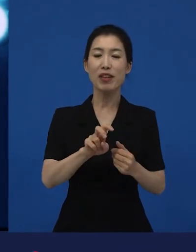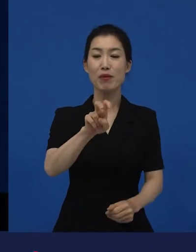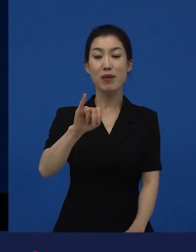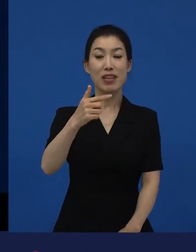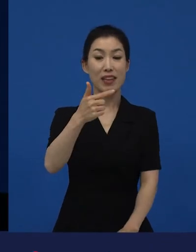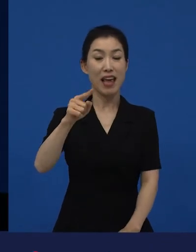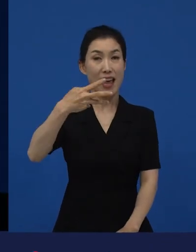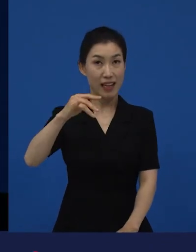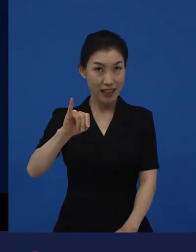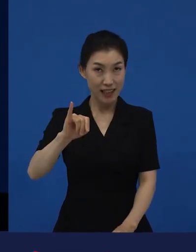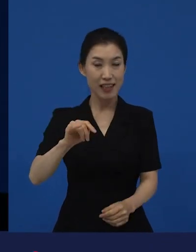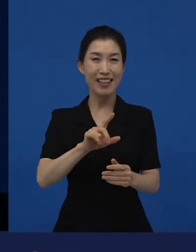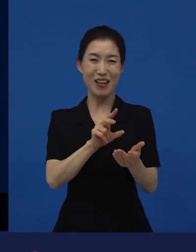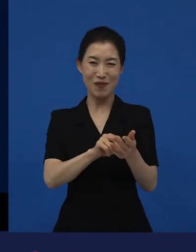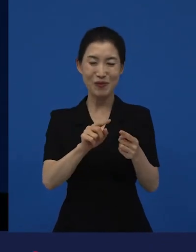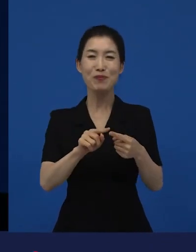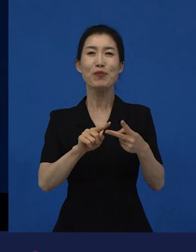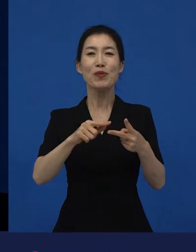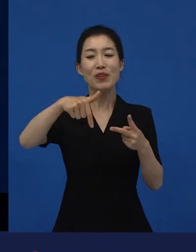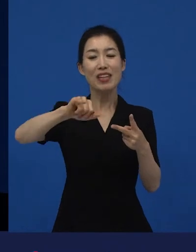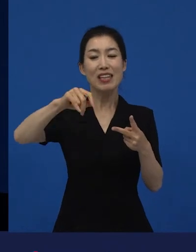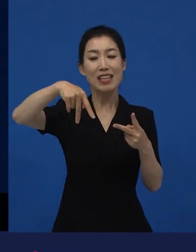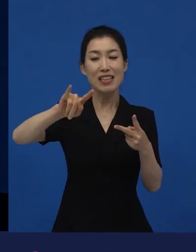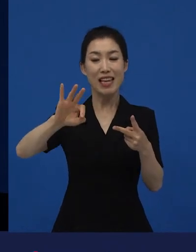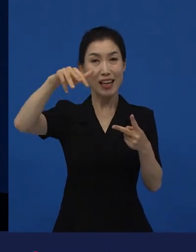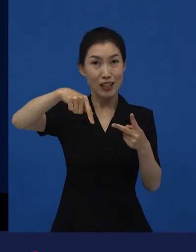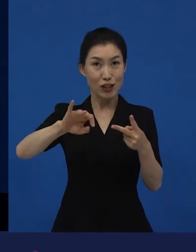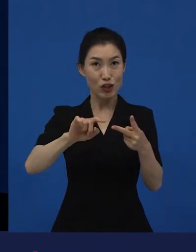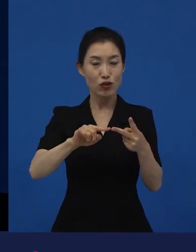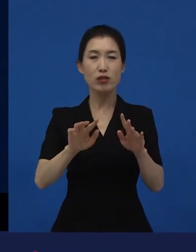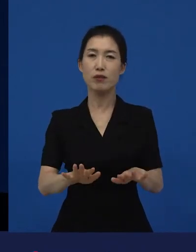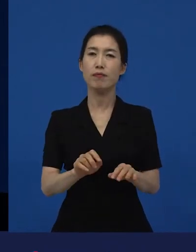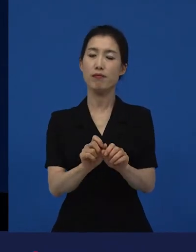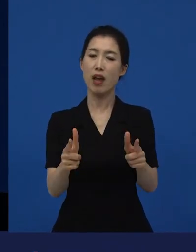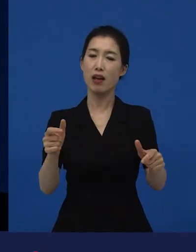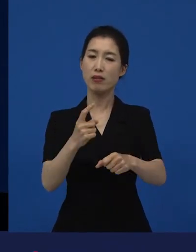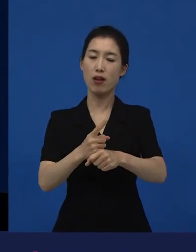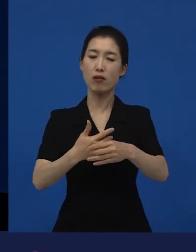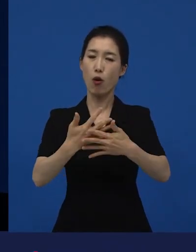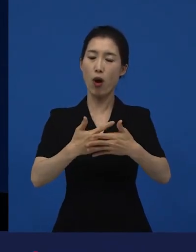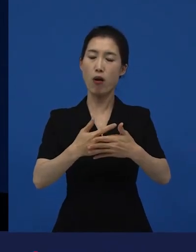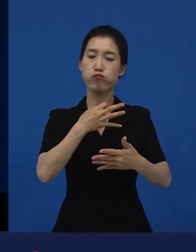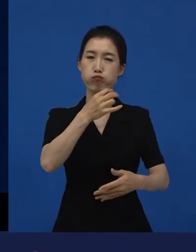이제 와 도 다양성 영화로 말씀드릴 수 있습니다.